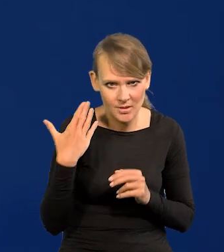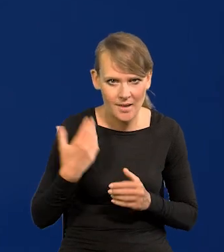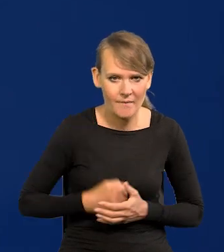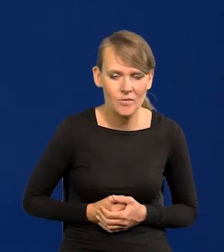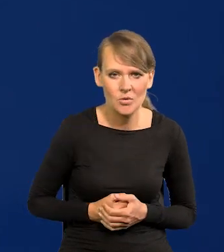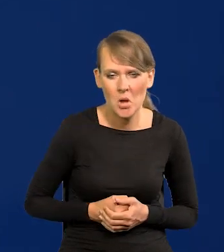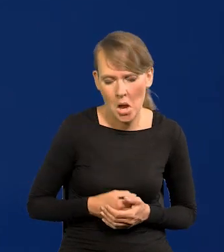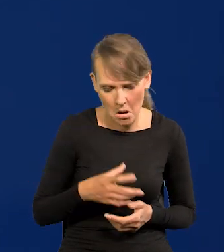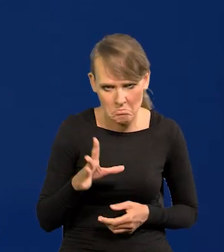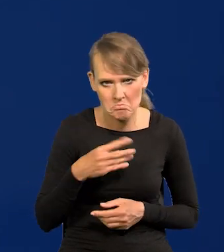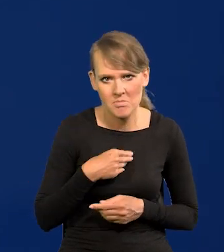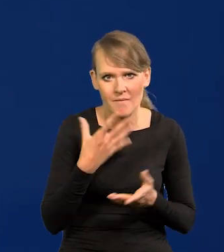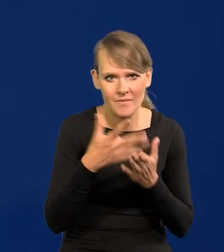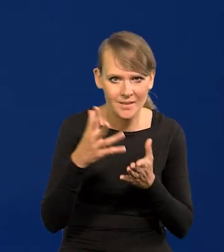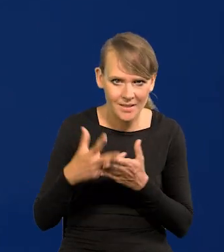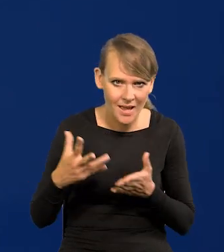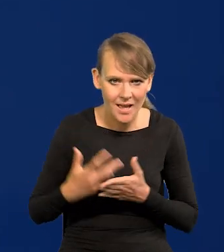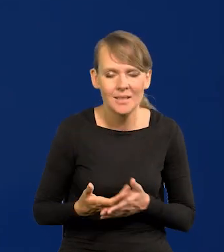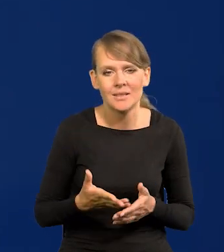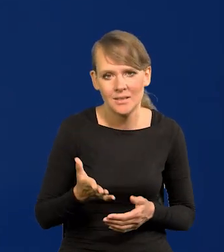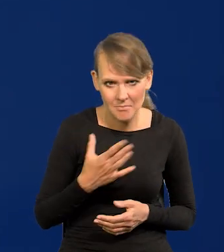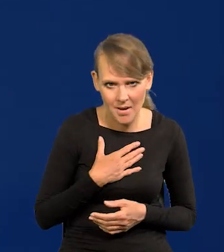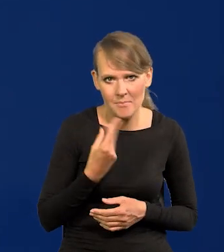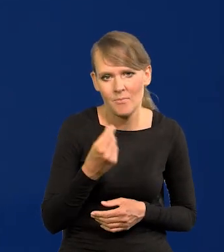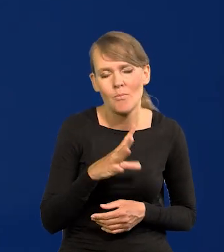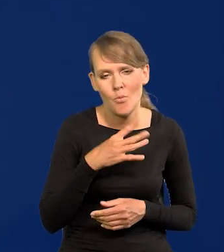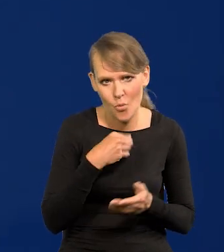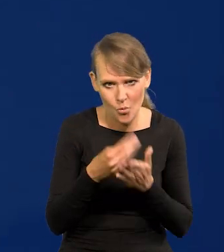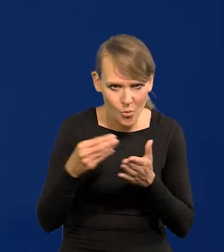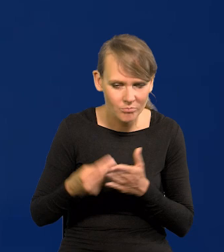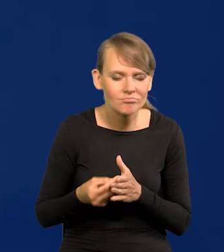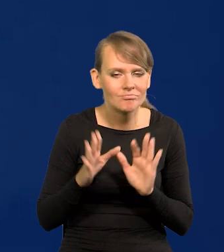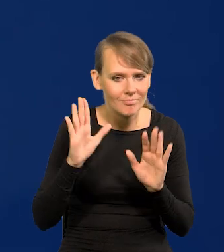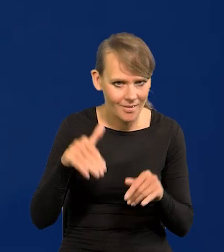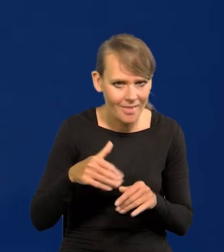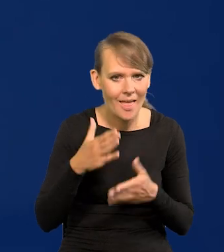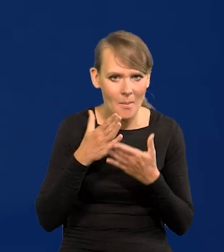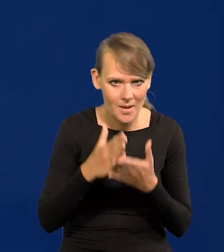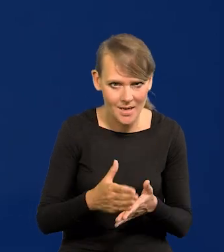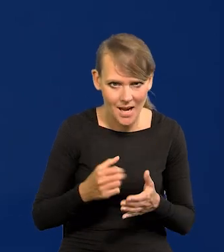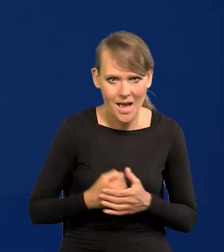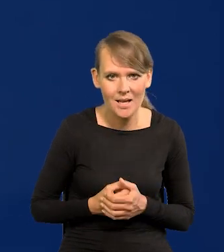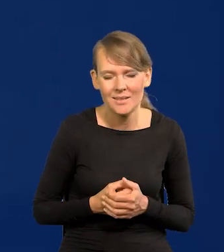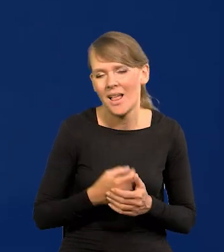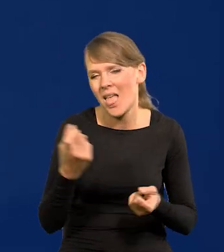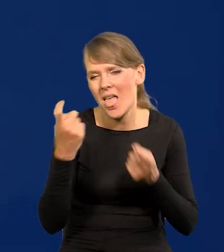Stać nas na te wydatki, stać nas na te zakupy, damy radę wbrew wszystkim przeciwnościom.